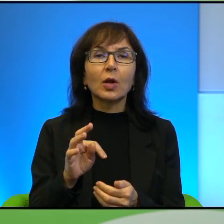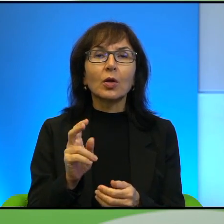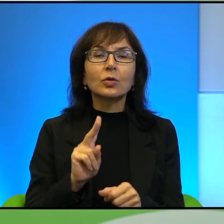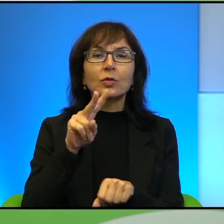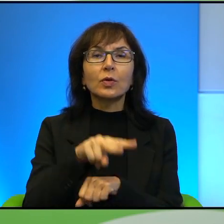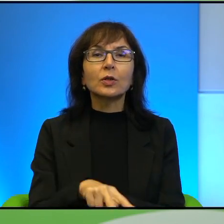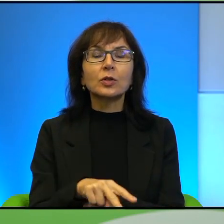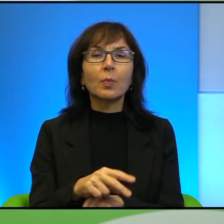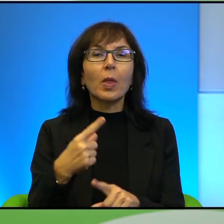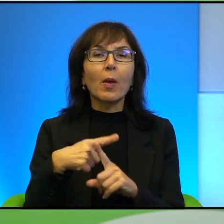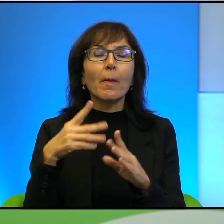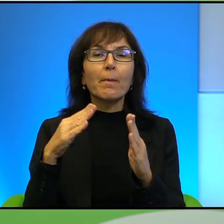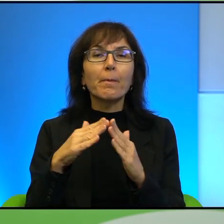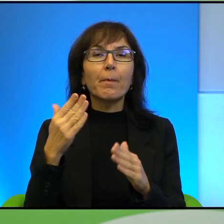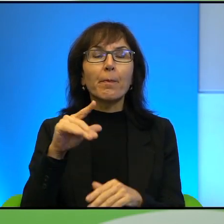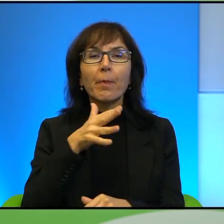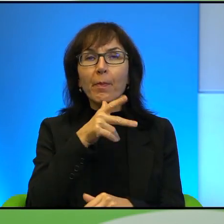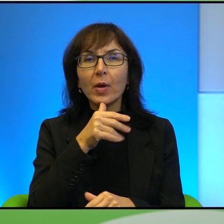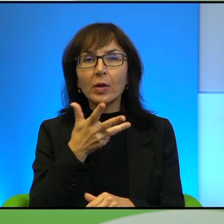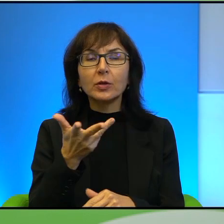Ibrahima w kontrolowanej przez Izrael części Starego Miasta.